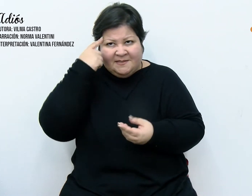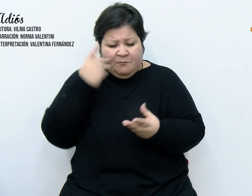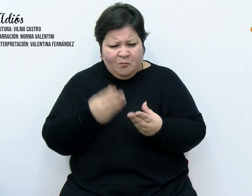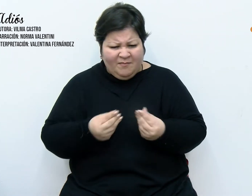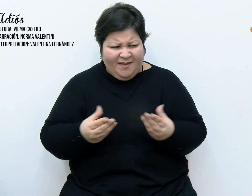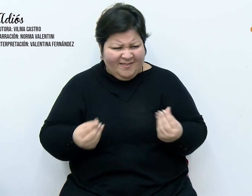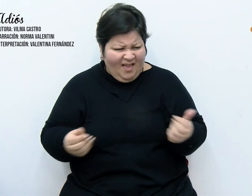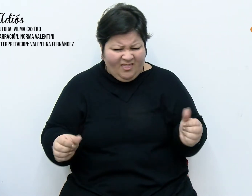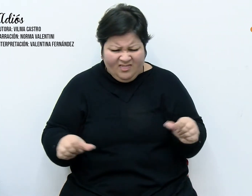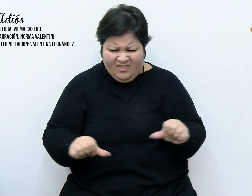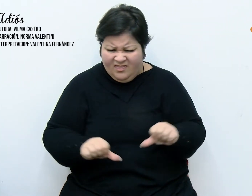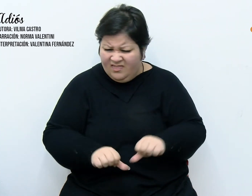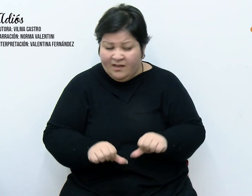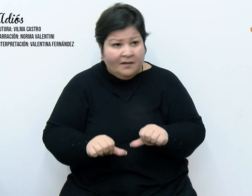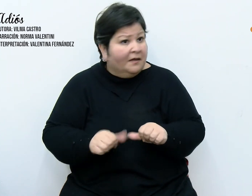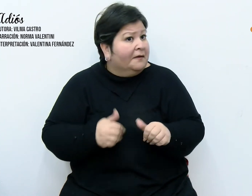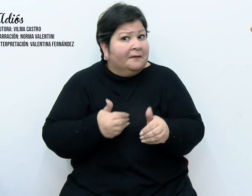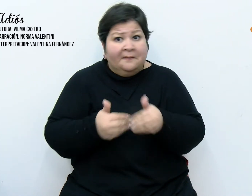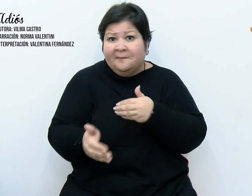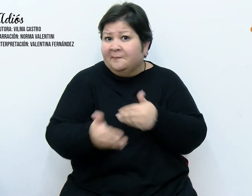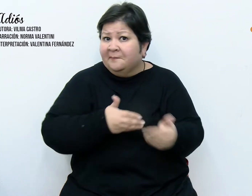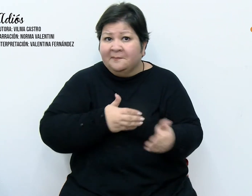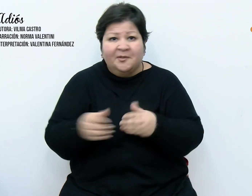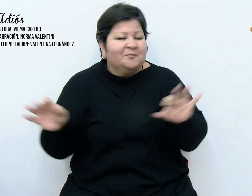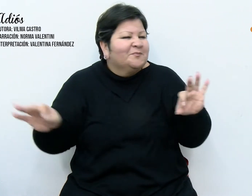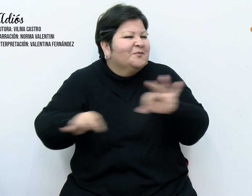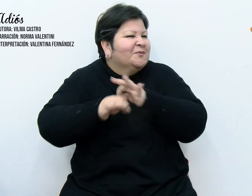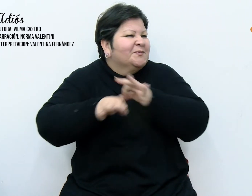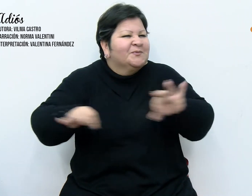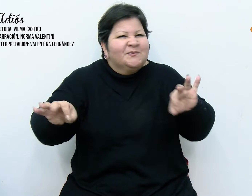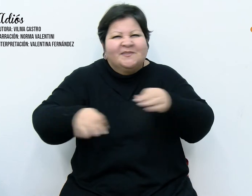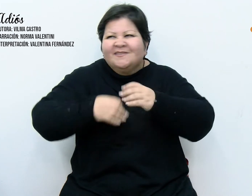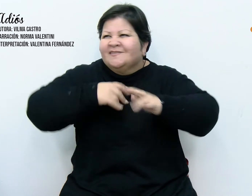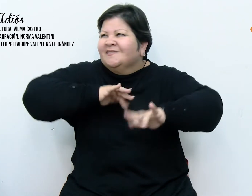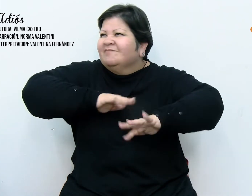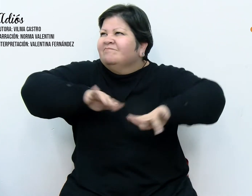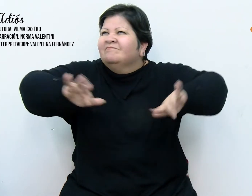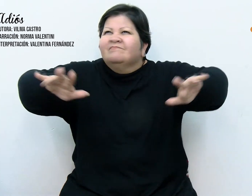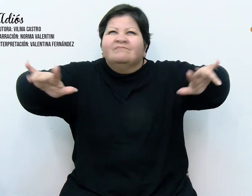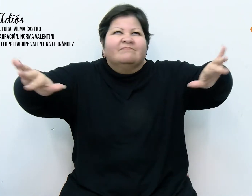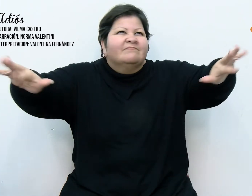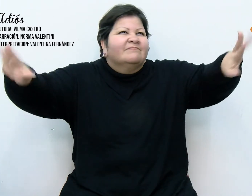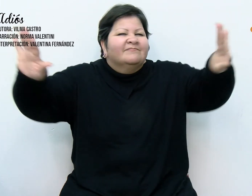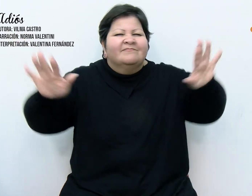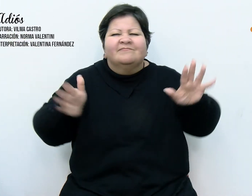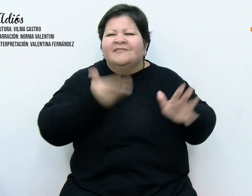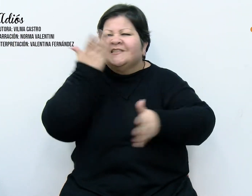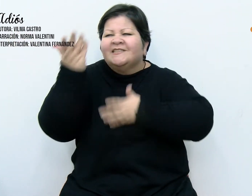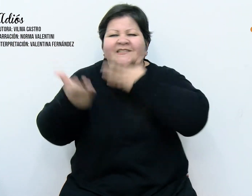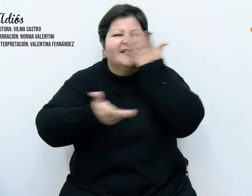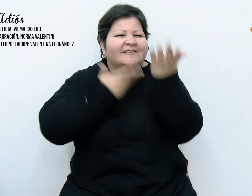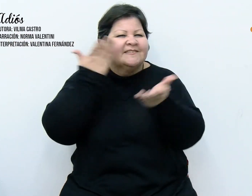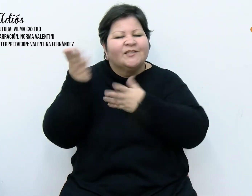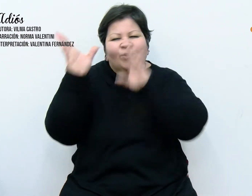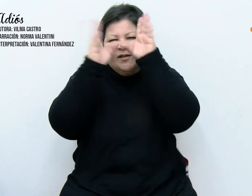por las ventanas y balcones, invadiendo todo, los villancicos se entremezclaban formando